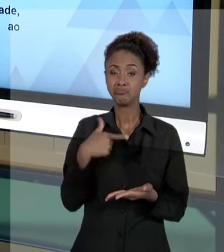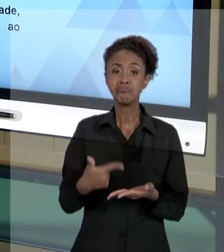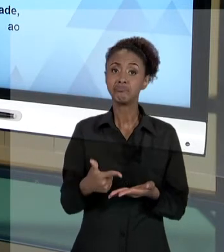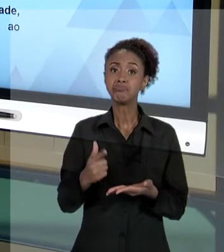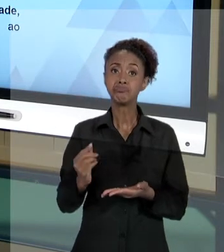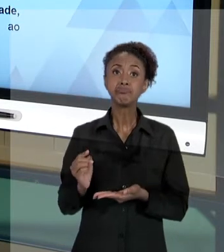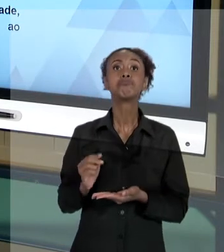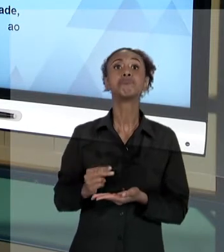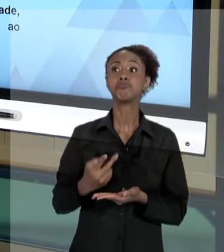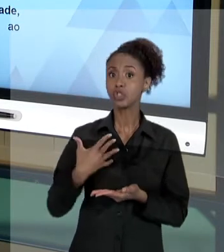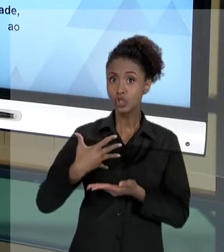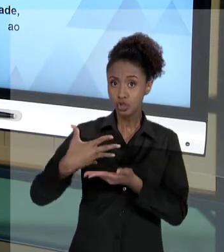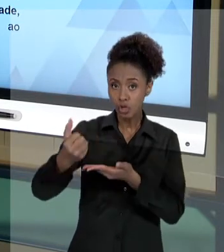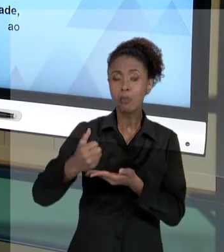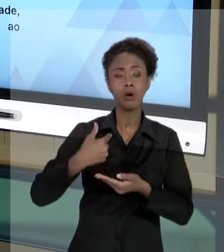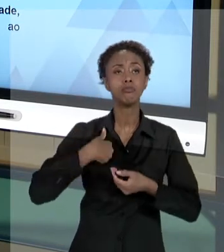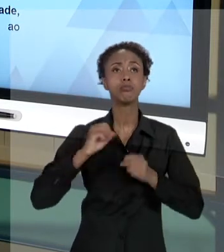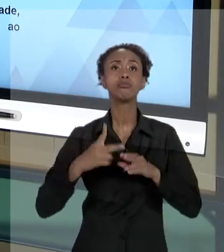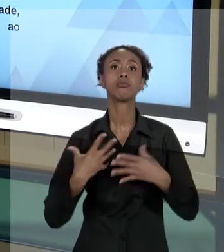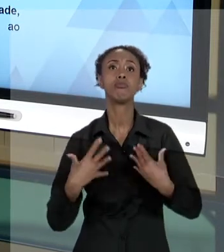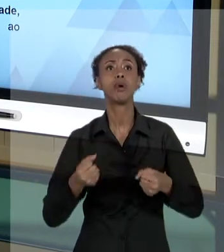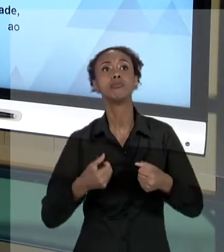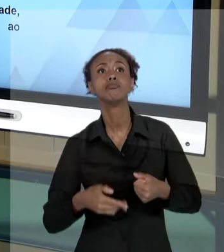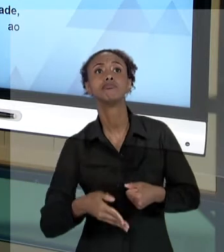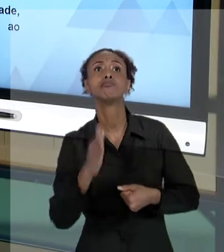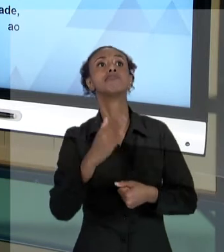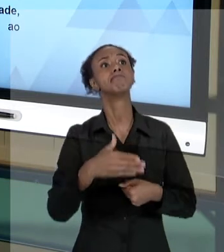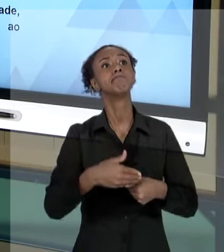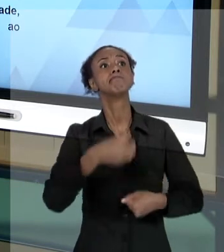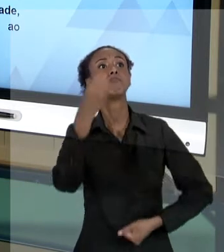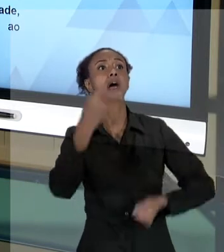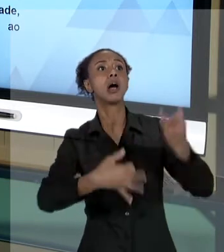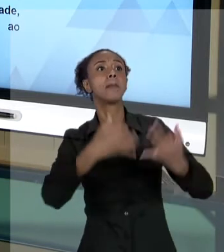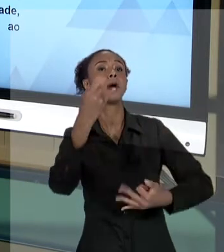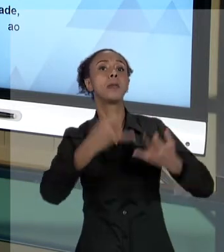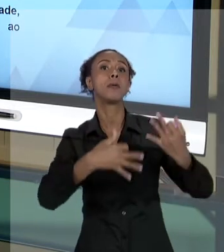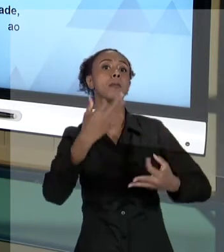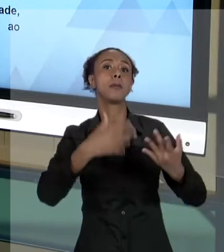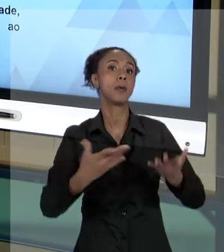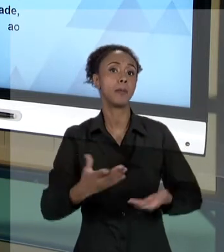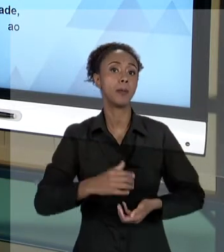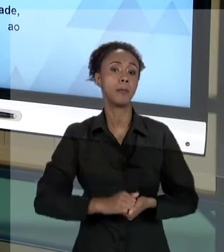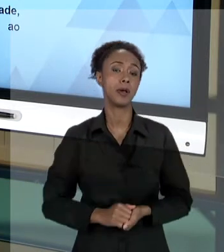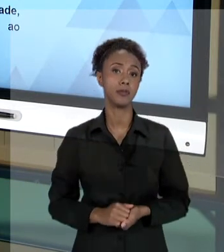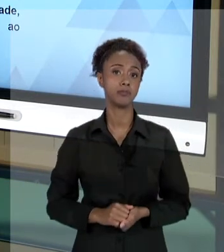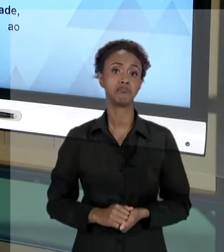ATOS, PORQUE, EM GERAL, FORAM ORIENTADOS PELOS PRINCÍPIOS DA ADMINISTRAÇÃO PÚBLICA. E NÃO HAVERÁ